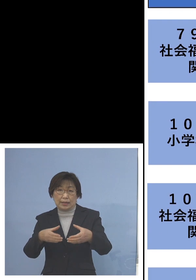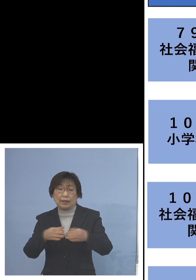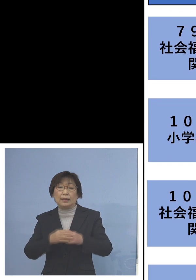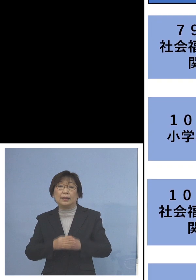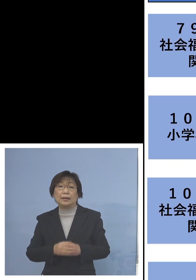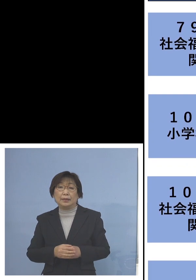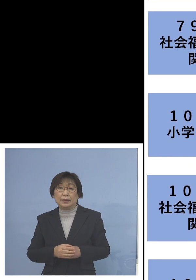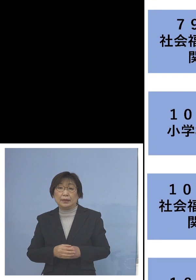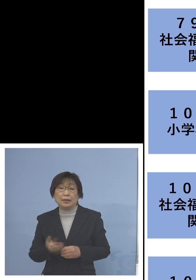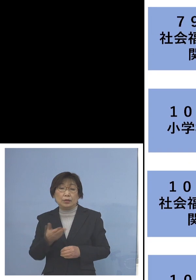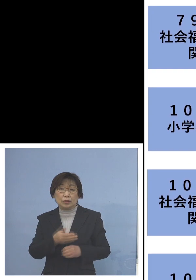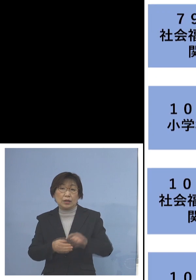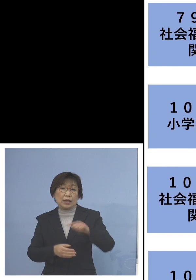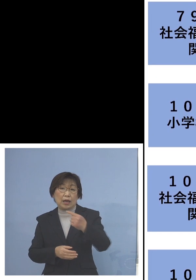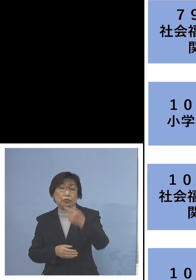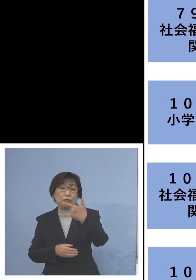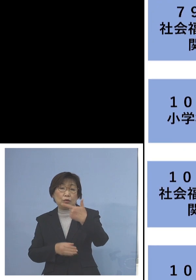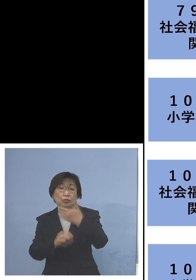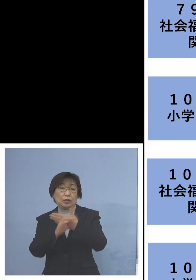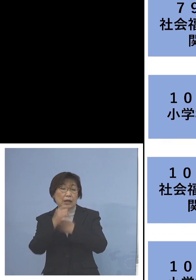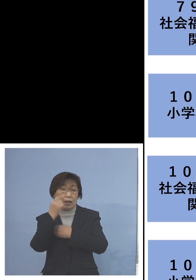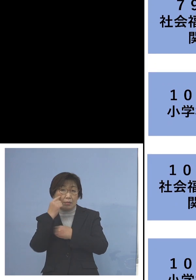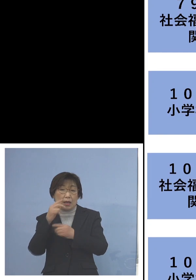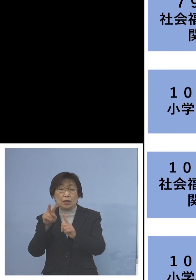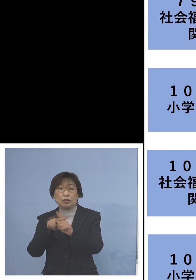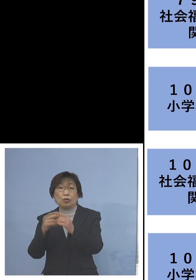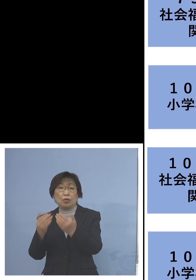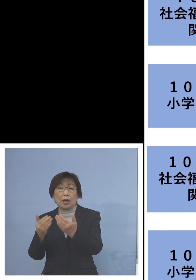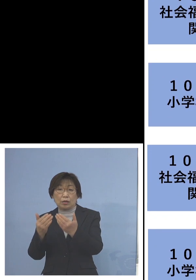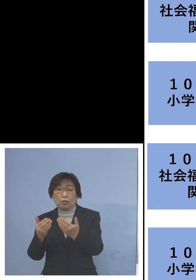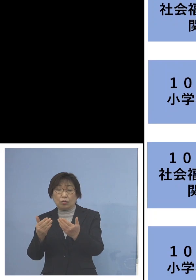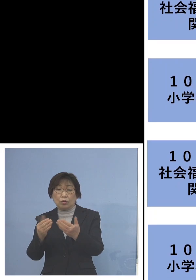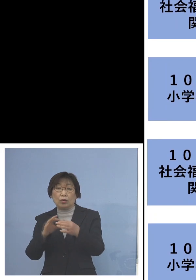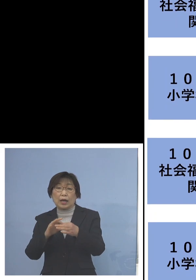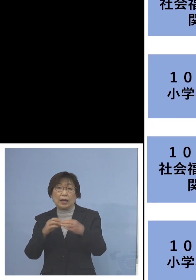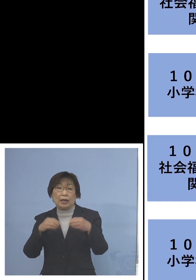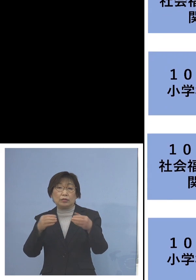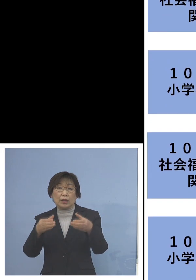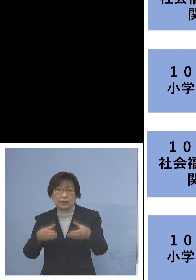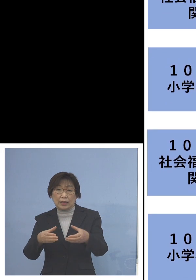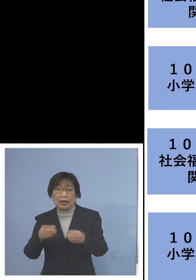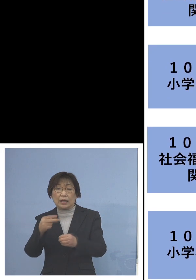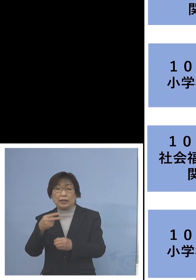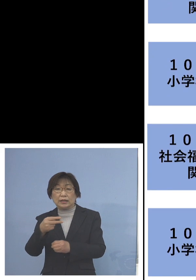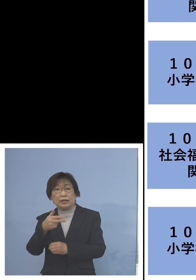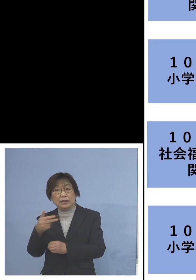次に「106例目小学校関連クラスター」 こちらは二次感染4名全て